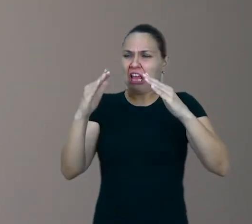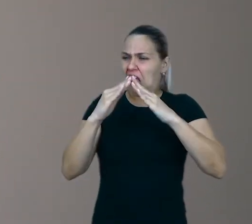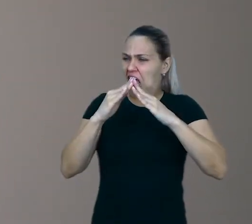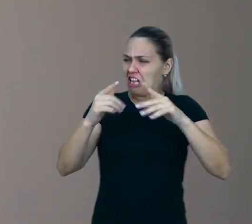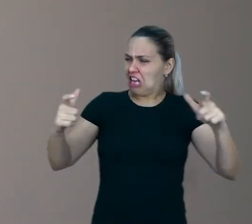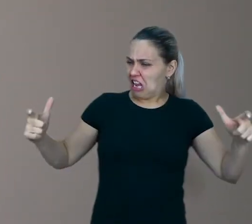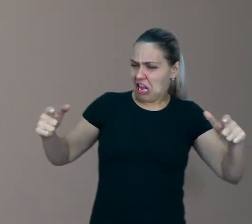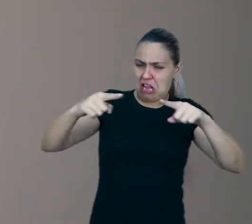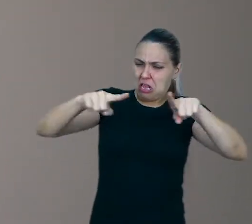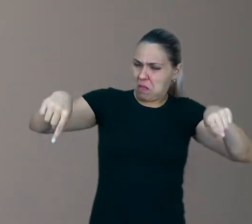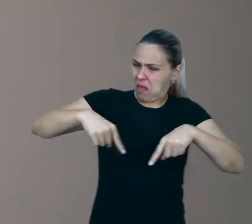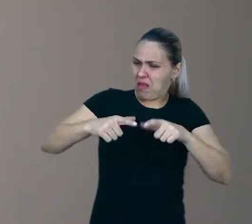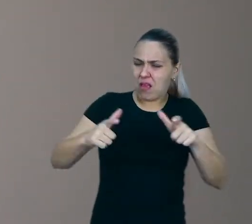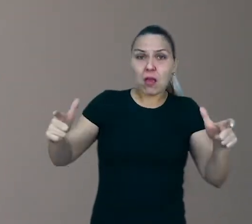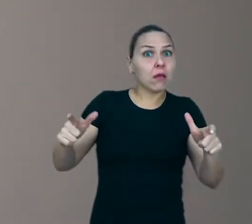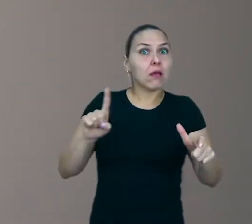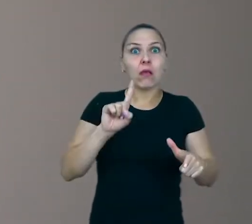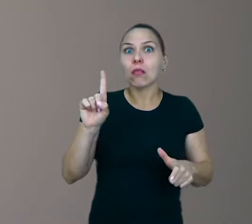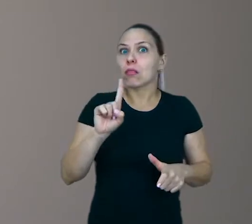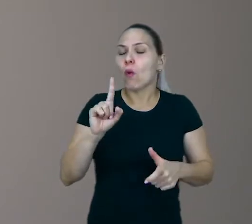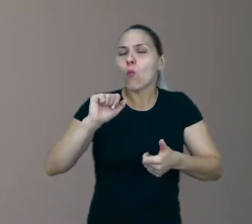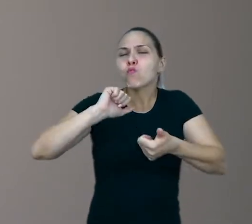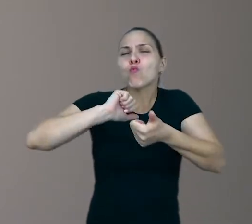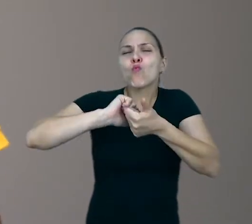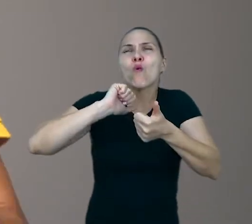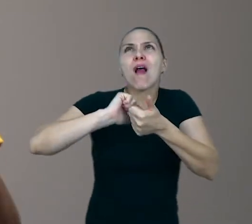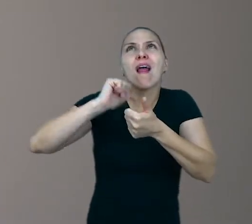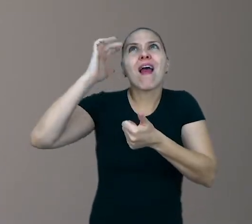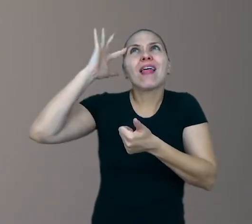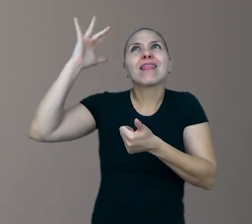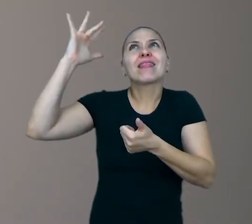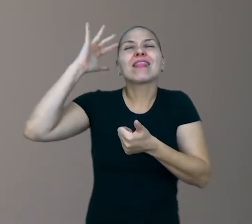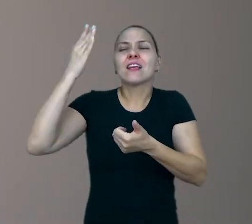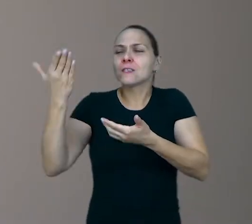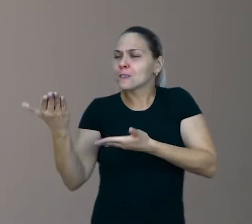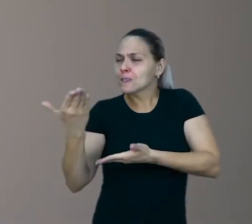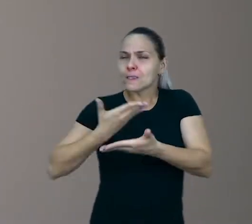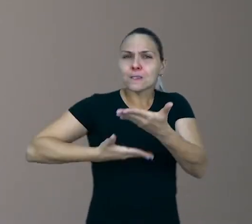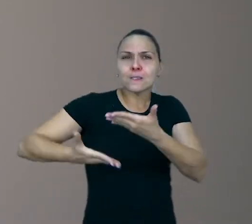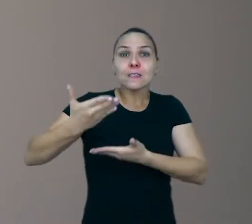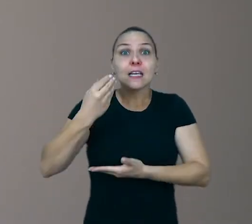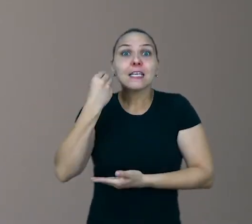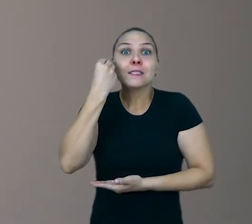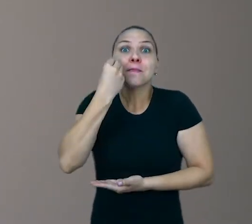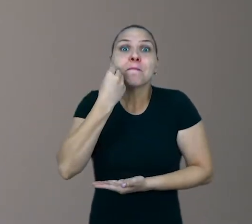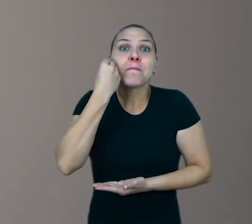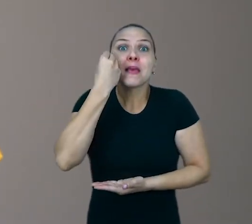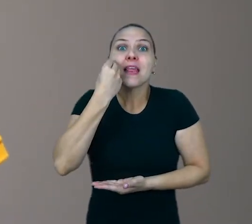É a qualidade imaginativa que mais importa. É experiência simbólica da criança enquanto ela brinca.